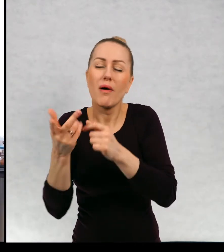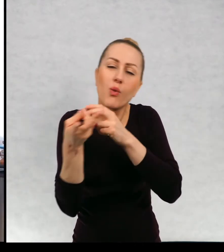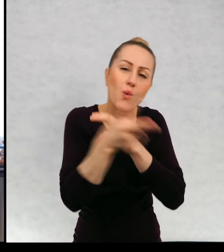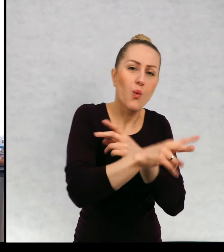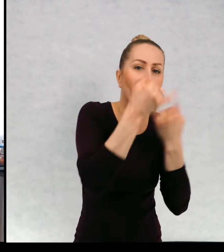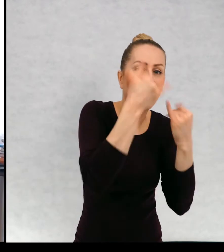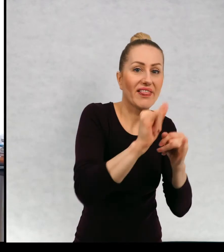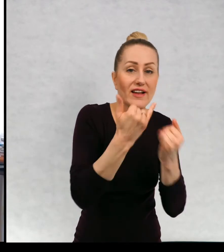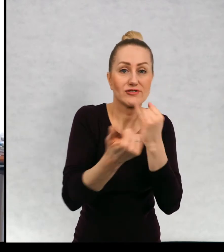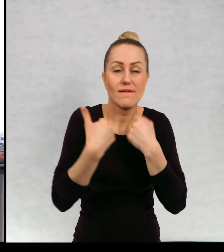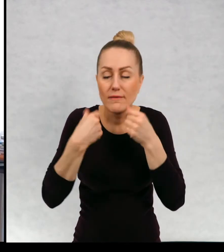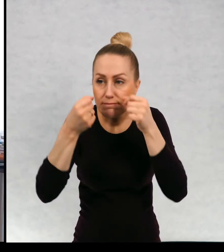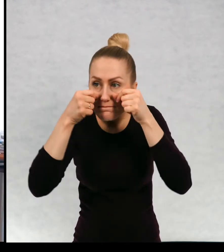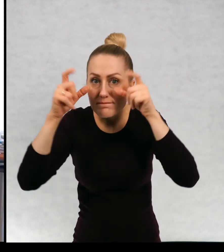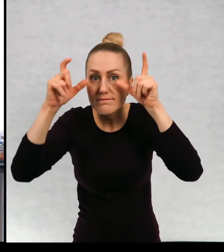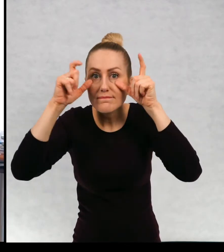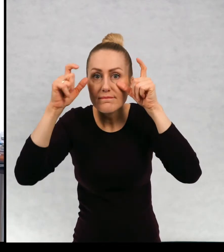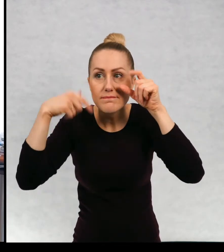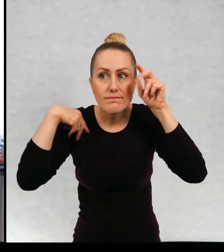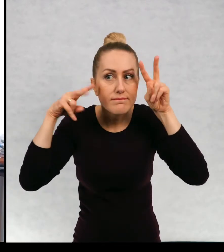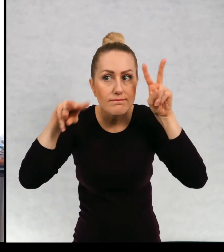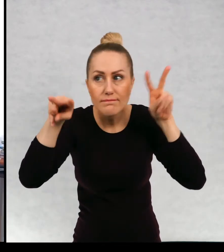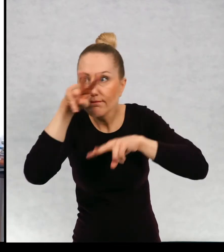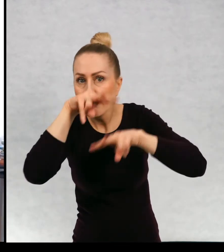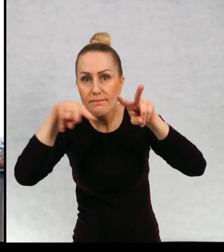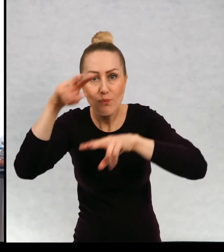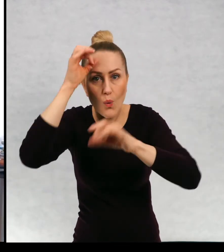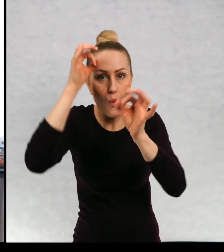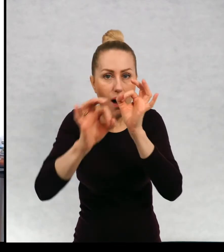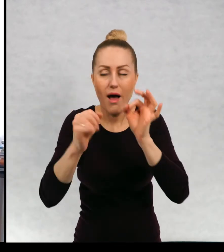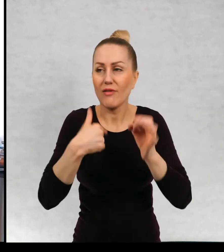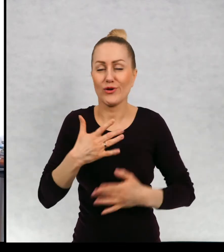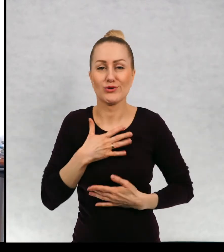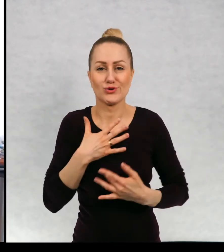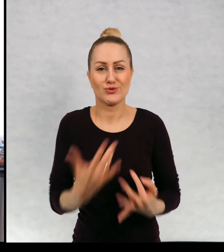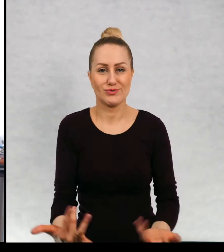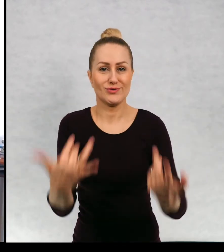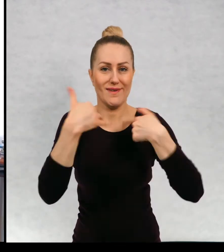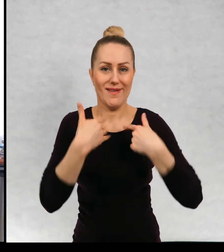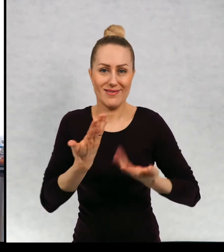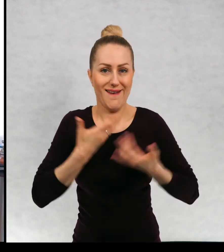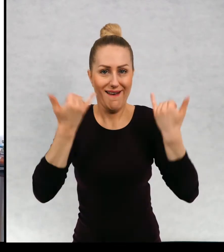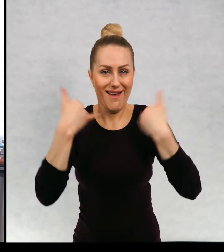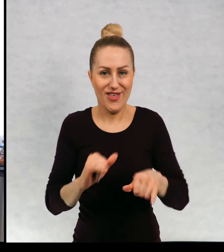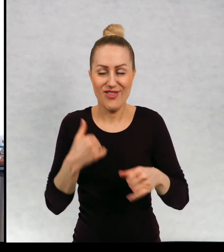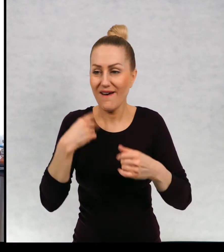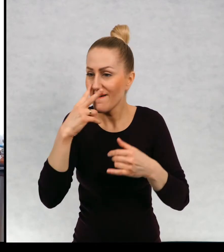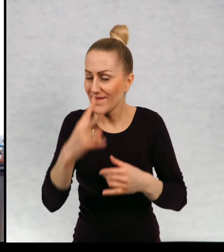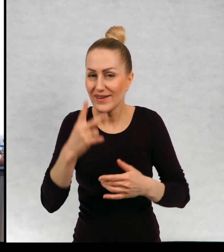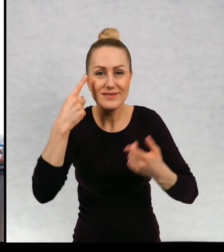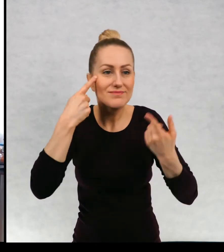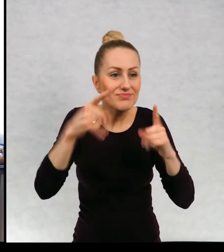Jeżeli mamy szeroko otwarte oczy i uszy, może nas spotkać coś zupełnie innego. Dostrzeżemy inne rzeczy.